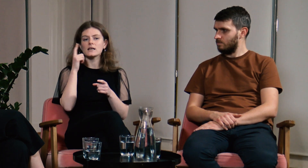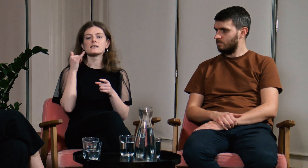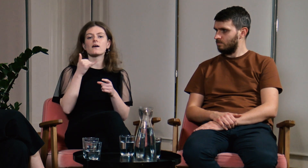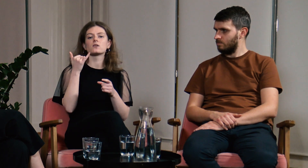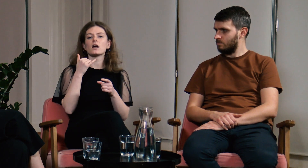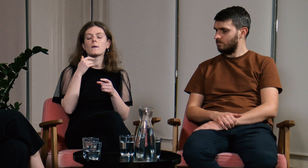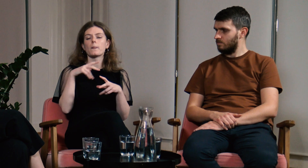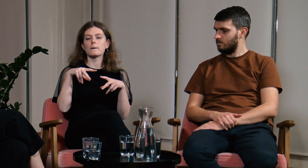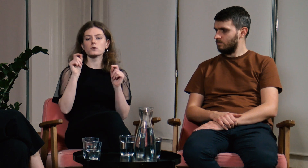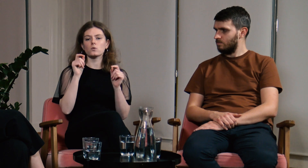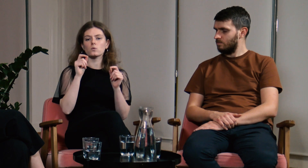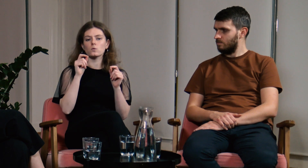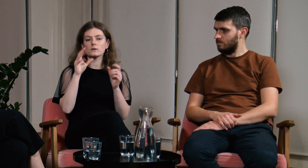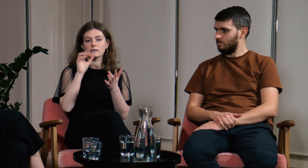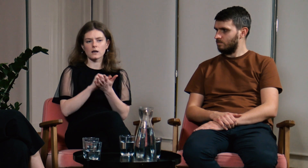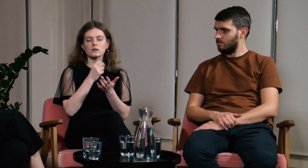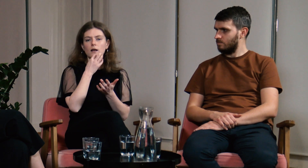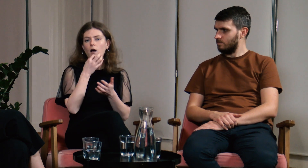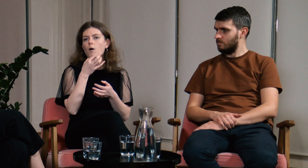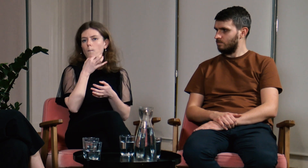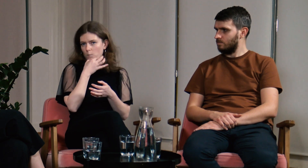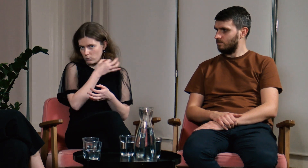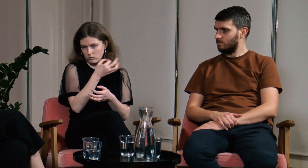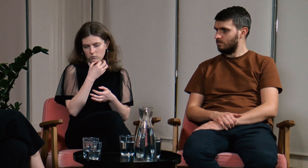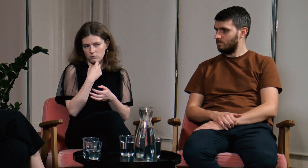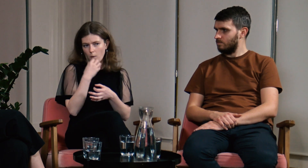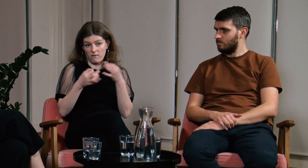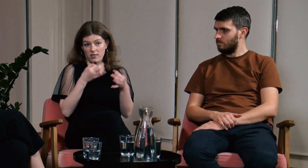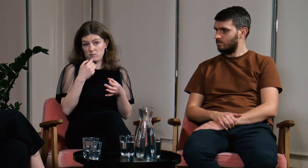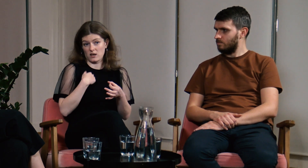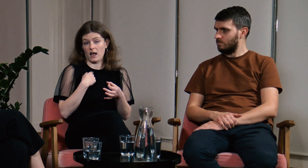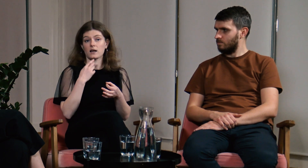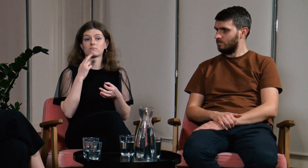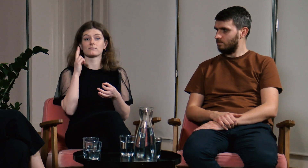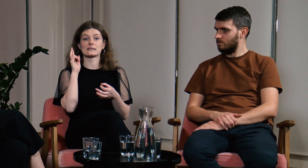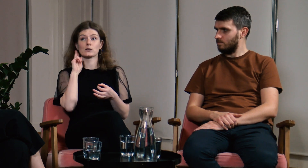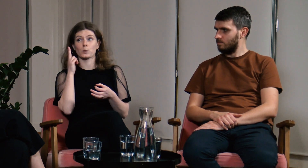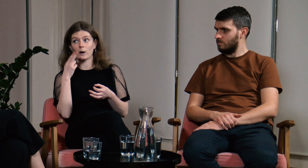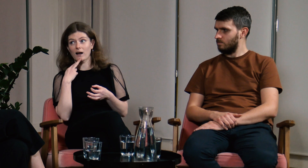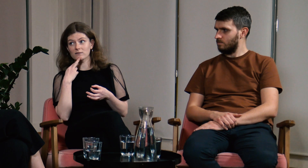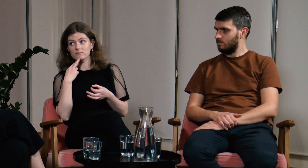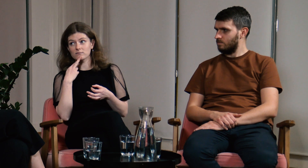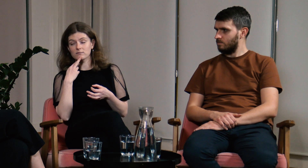Zawsze na początku zajęć informowałam wszystkich o tym, że jestem głucha